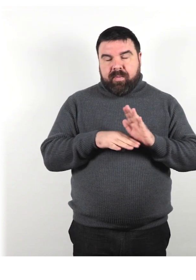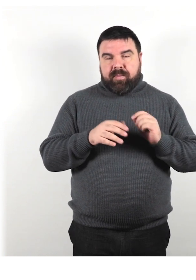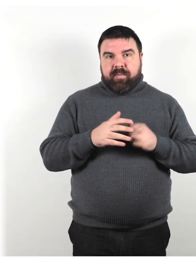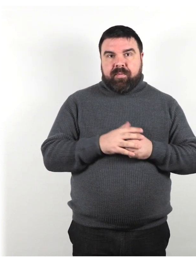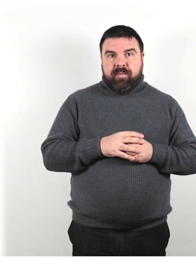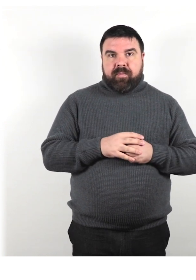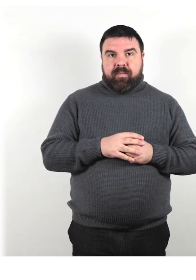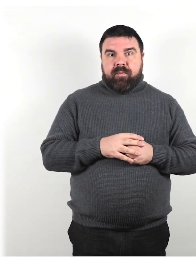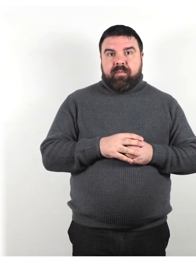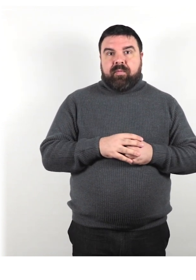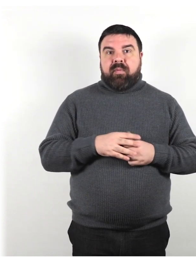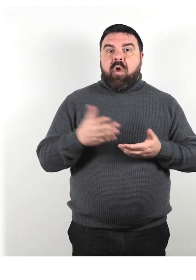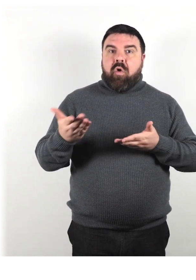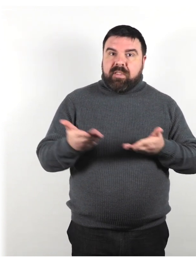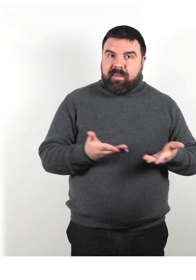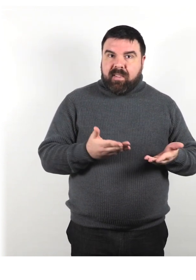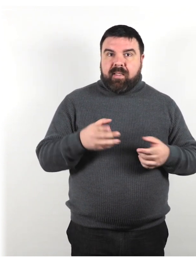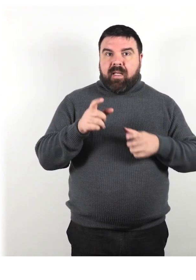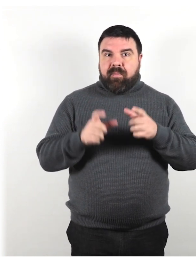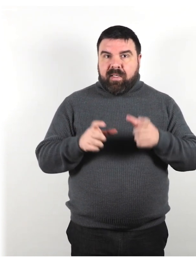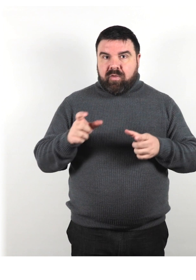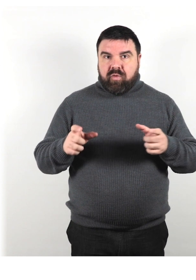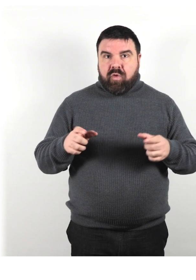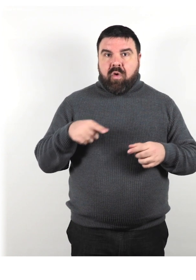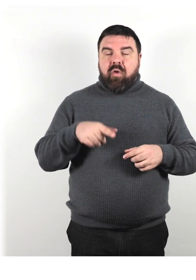Ospitalità di persone che utilizzano animali di servizio.